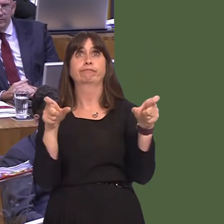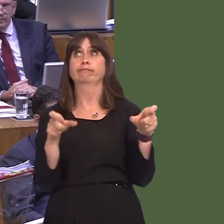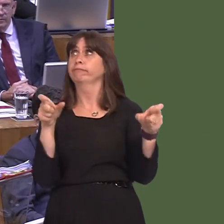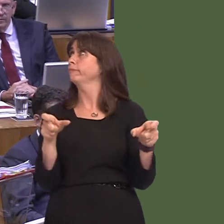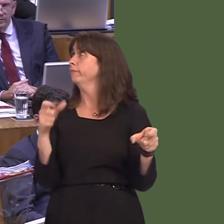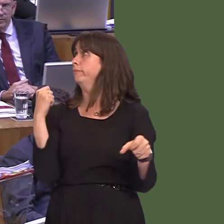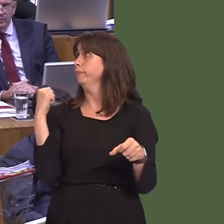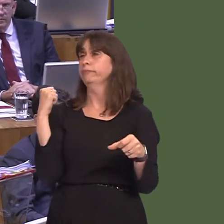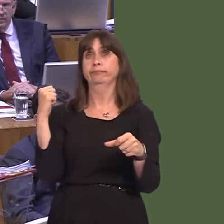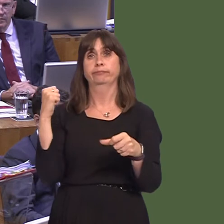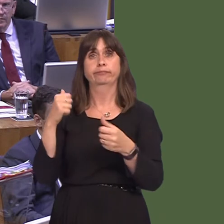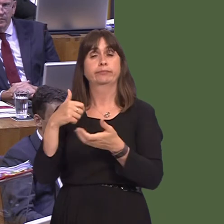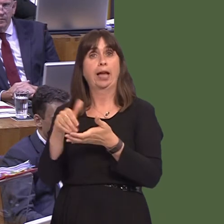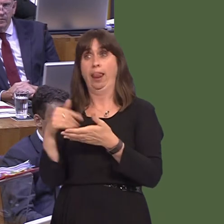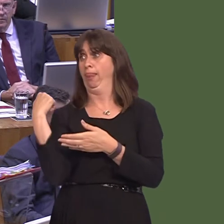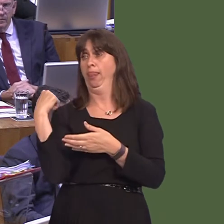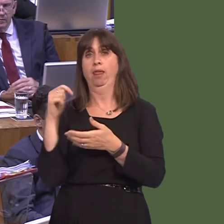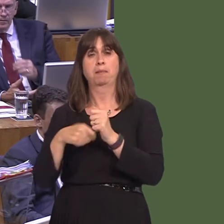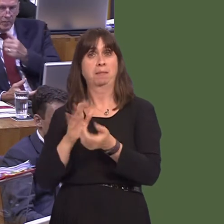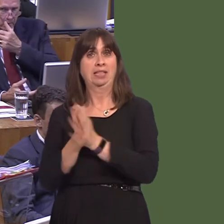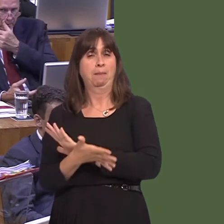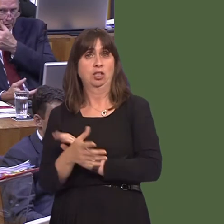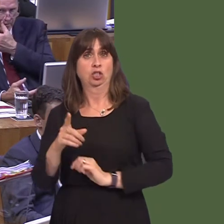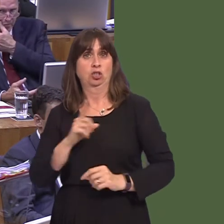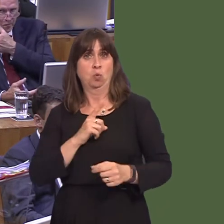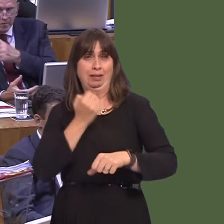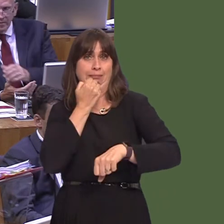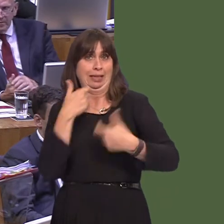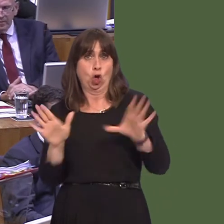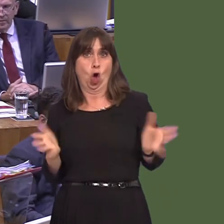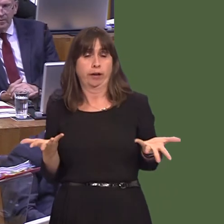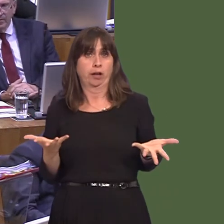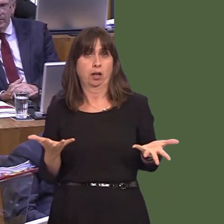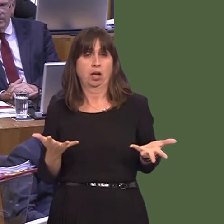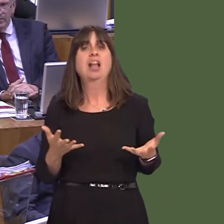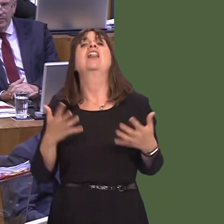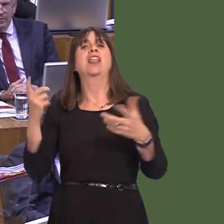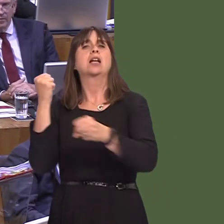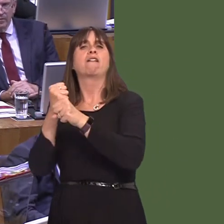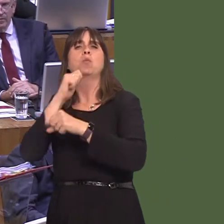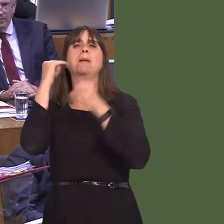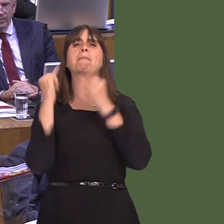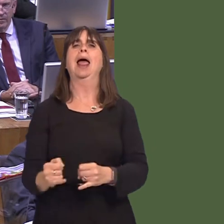will the UK Government do? They'll blame the ports. They'll blame the portsóthat's what they'll do. They'll say, 'Well, it's your fault; you didn't invest properly. It's not